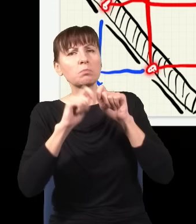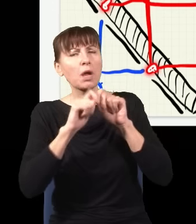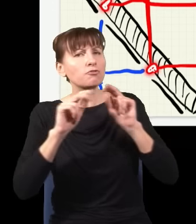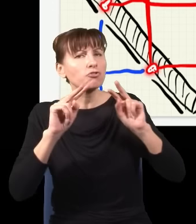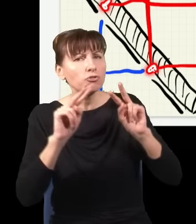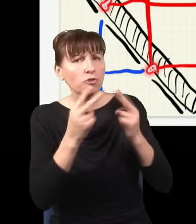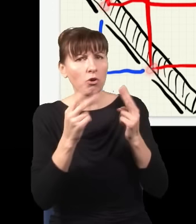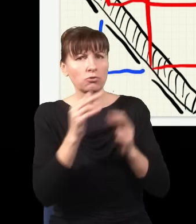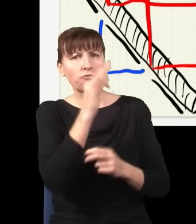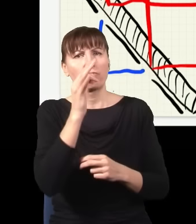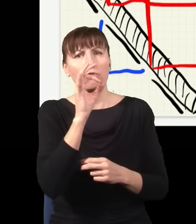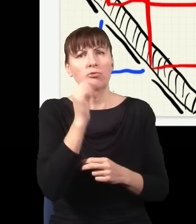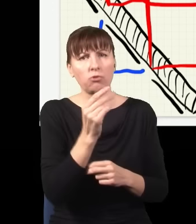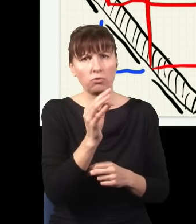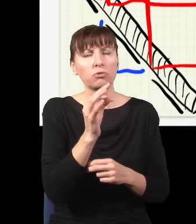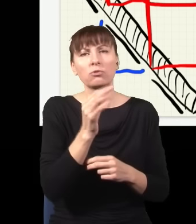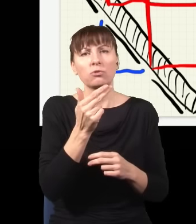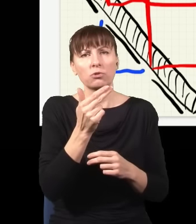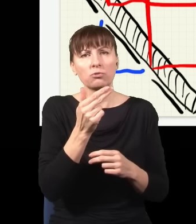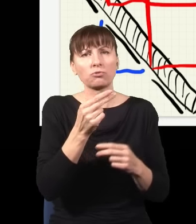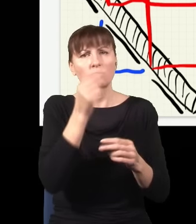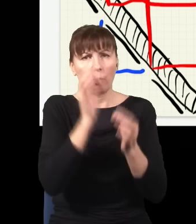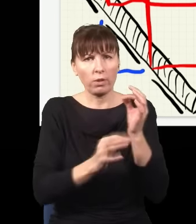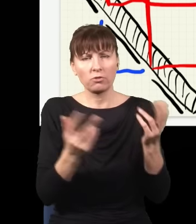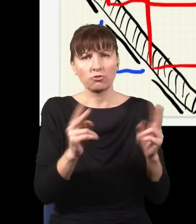niebieski foton, i w związku z tym mając tę wiedzę, niszczę efekt interferencyjny,